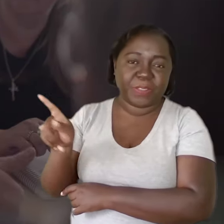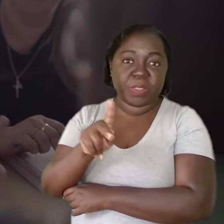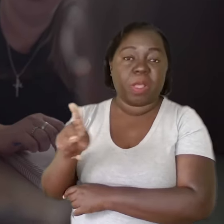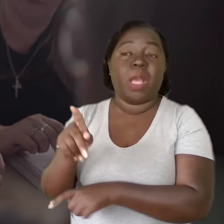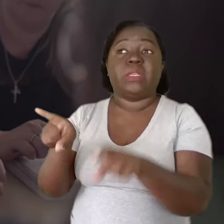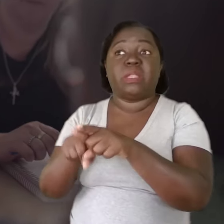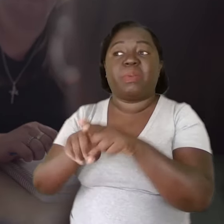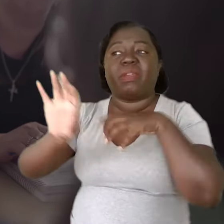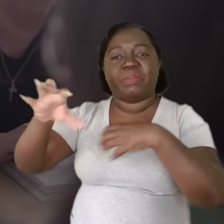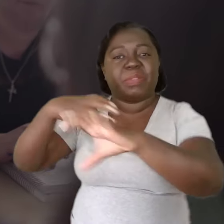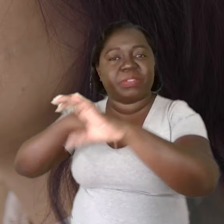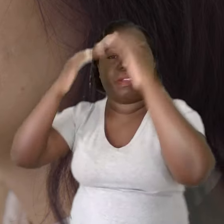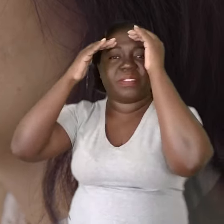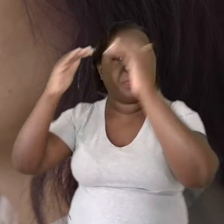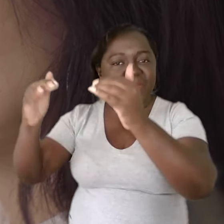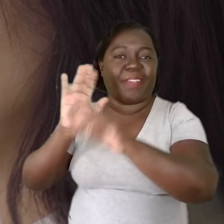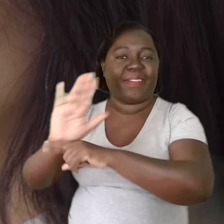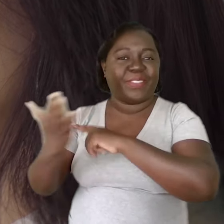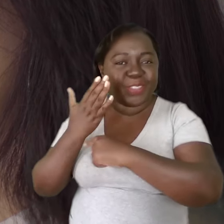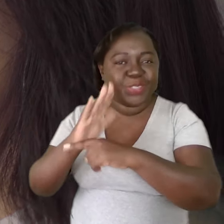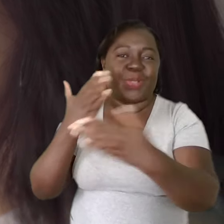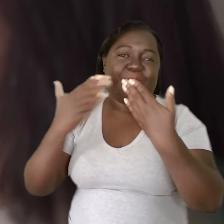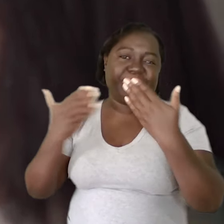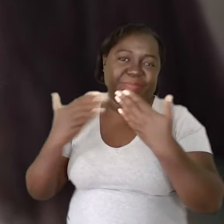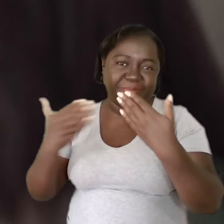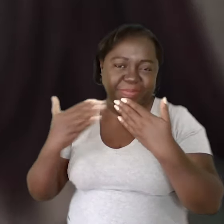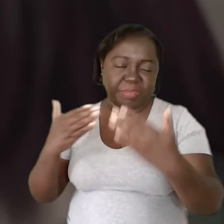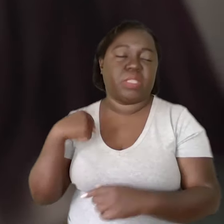Acho que entra muito na empatia, no respeito, na colaboração, no diálogo.